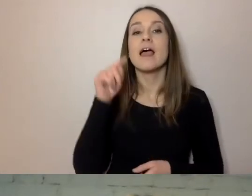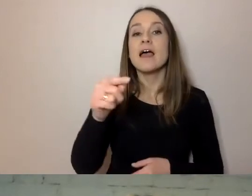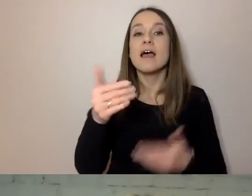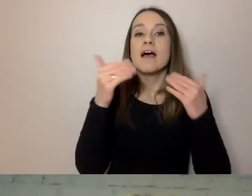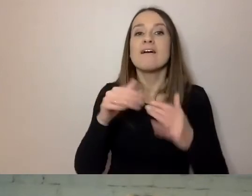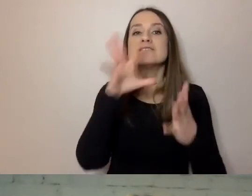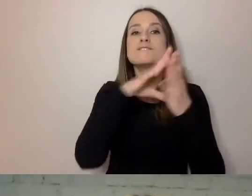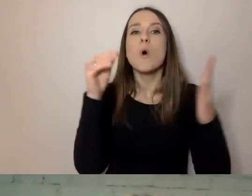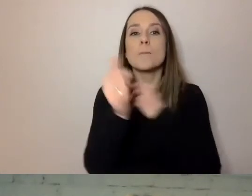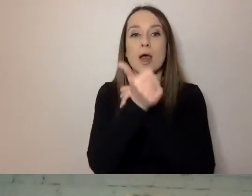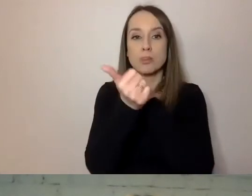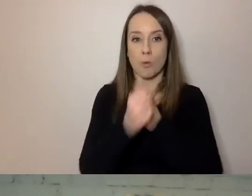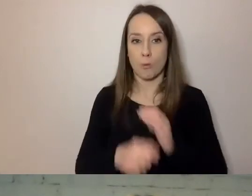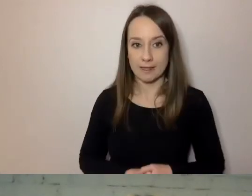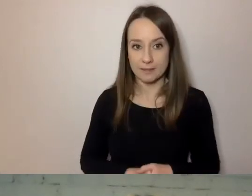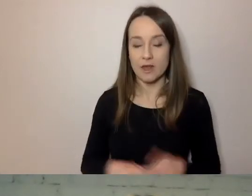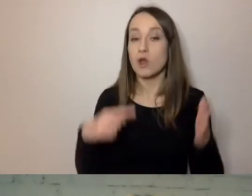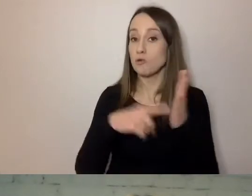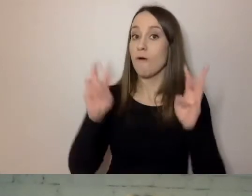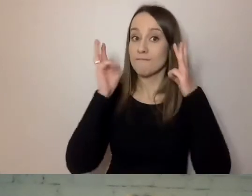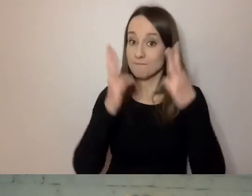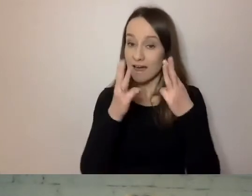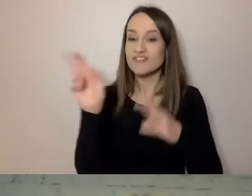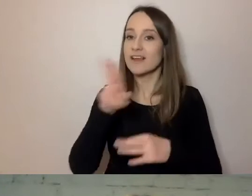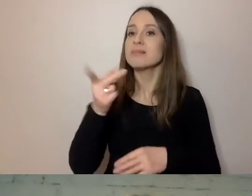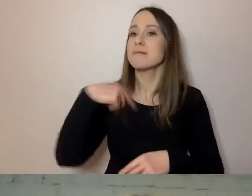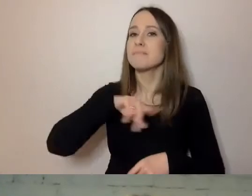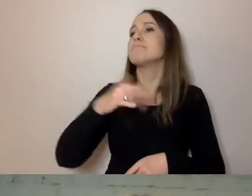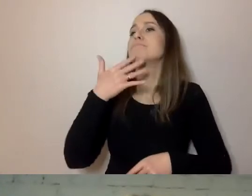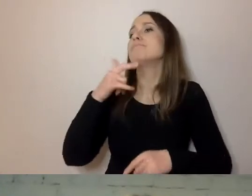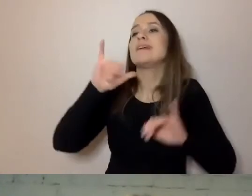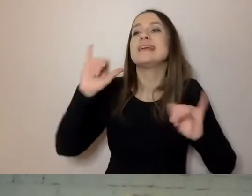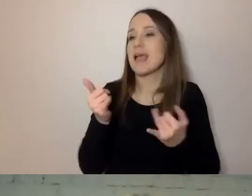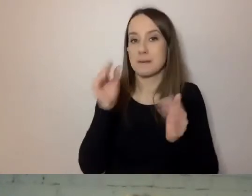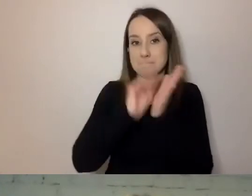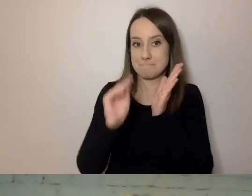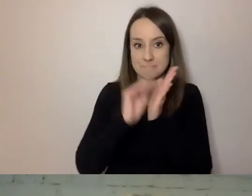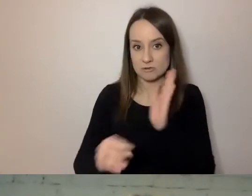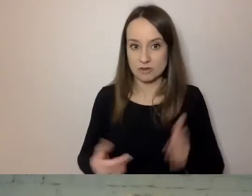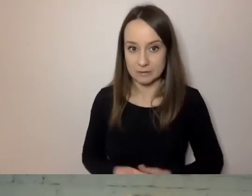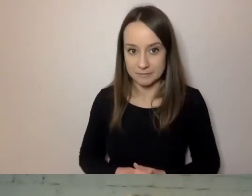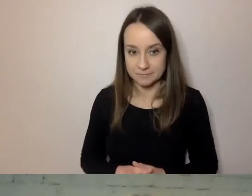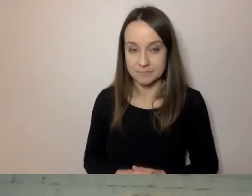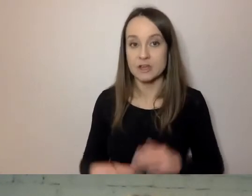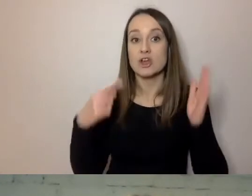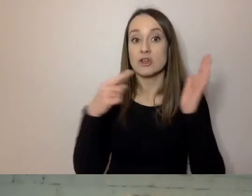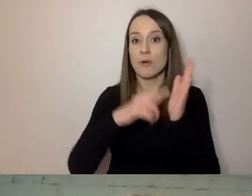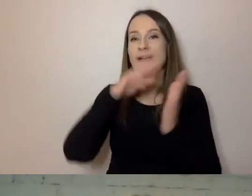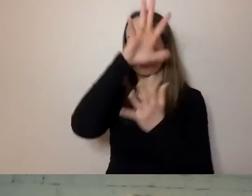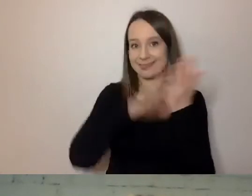Forma jest ważna, gdy mówimy o tym, jak piszemy. Możemy ten tekst dać tzw. blachą,